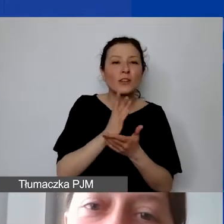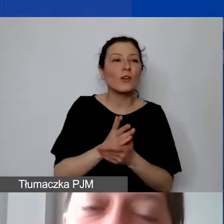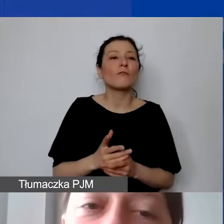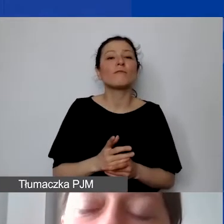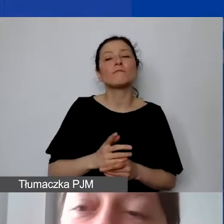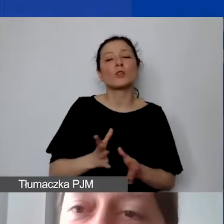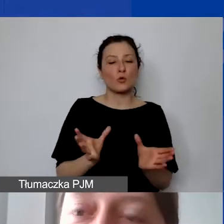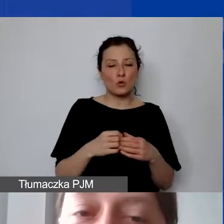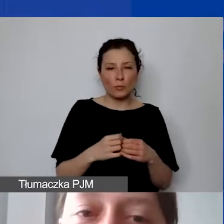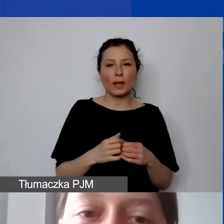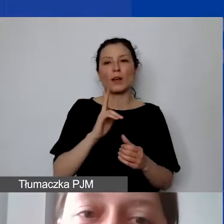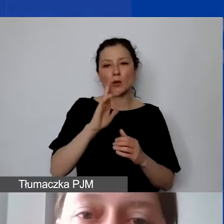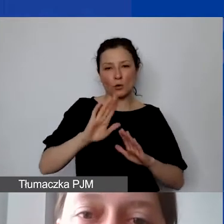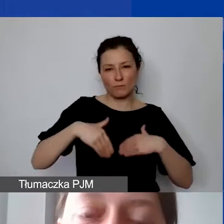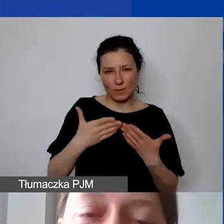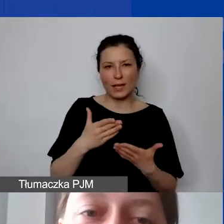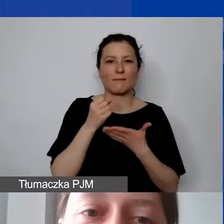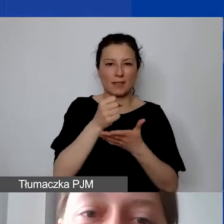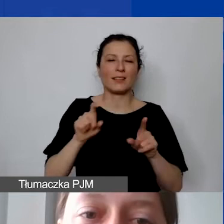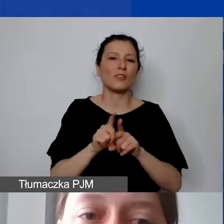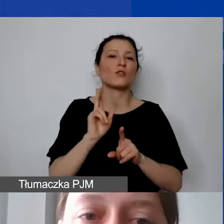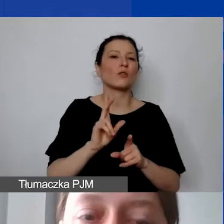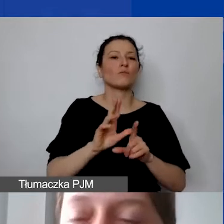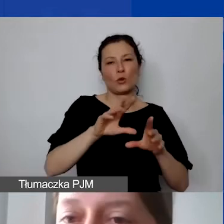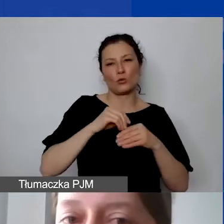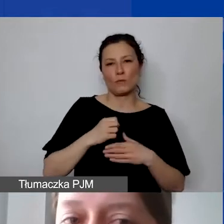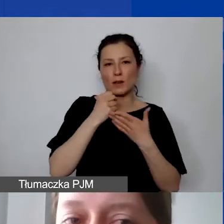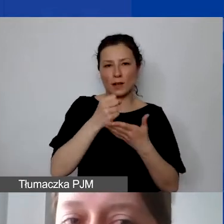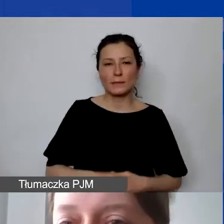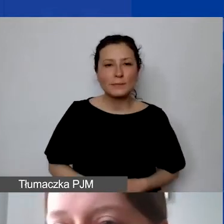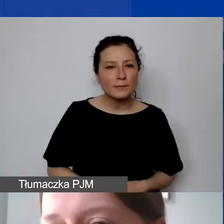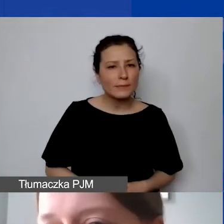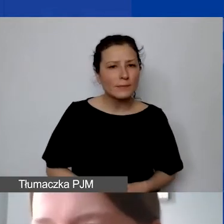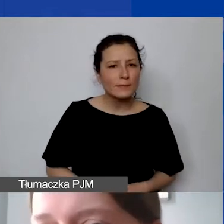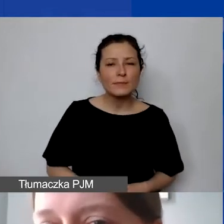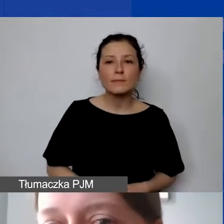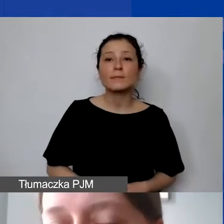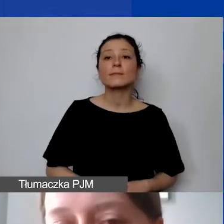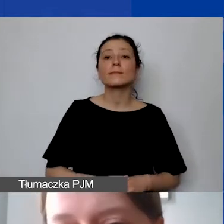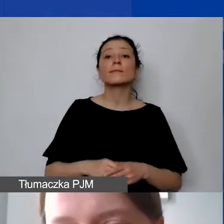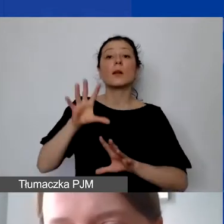Mogą państwo w ramach preliminarza zabudżetować także te działania,